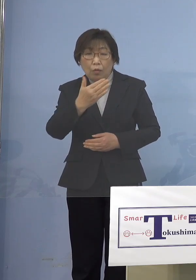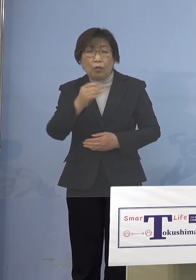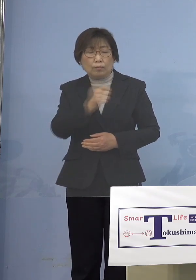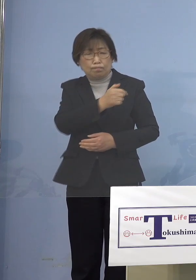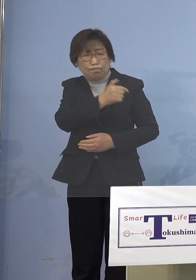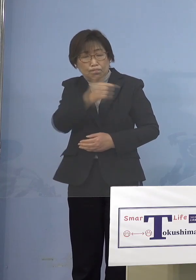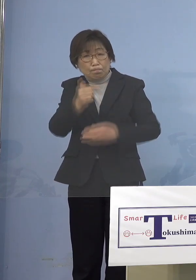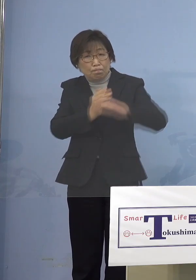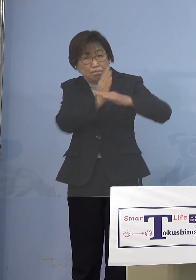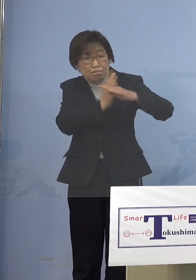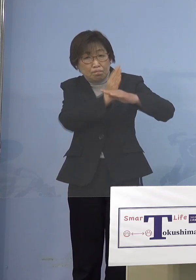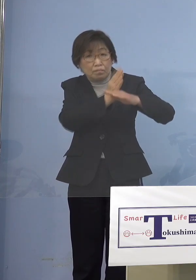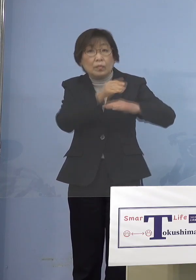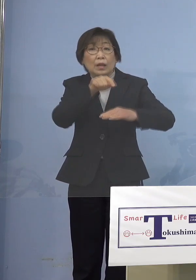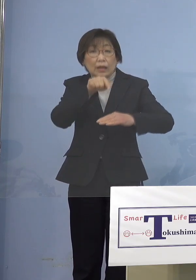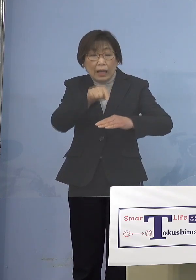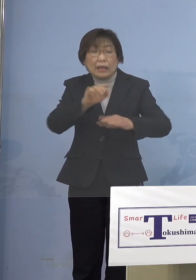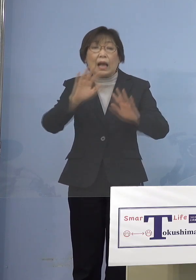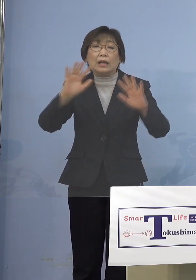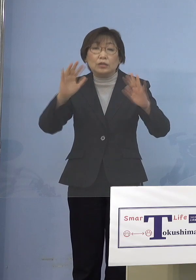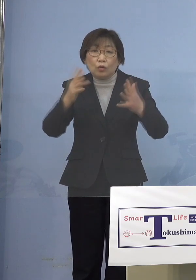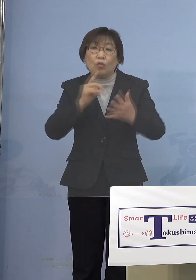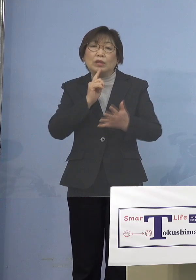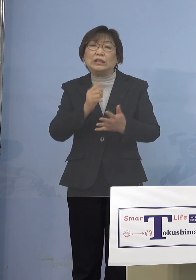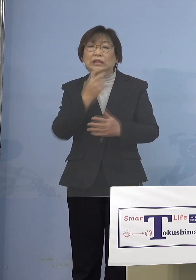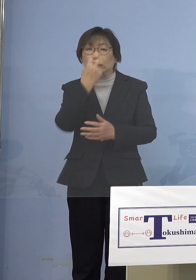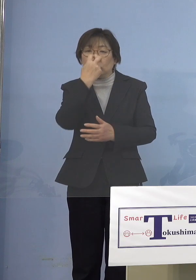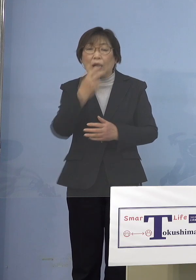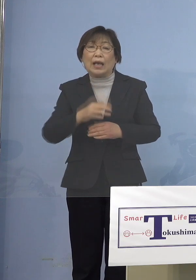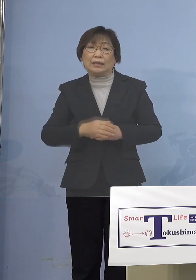それはなかなか言いづらいですよね ましてや保育に欠ける状態が